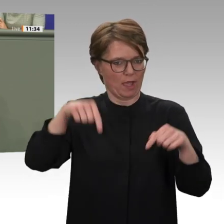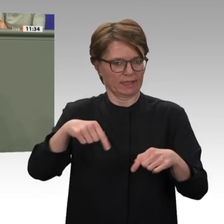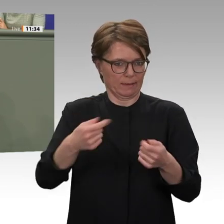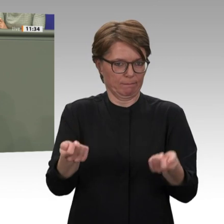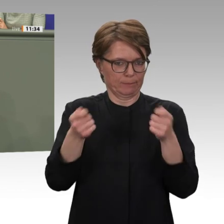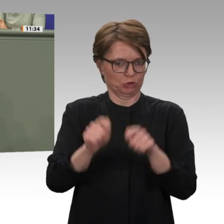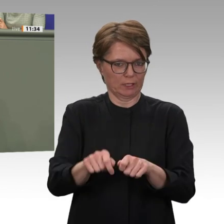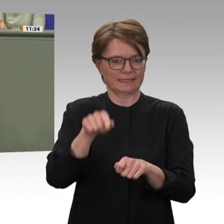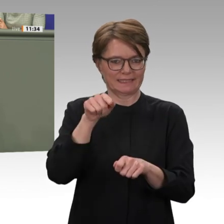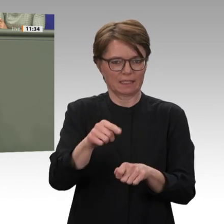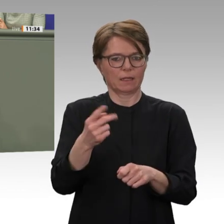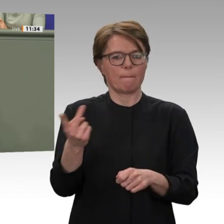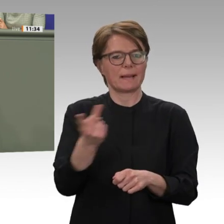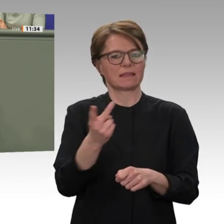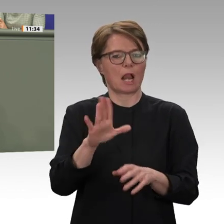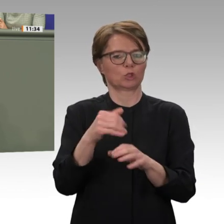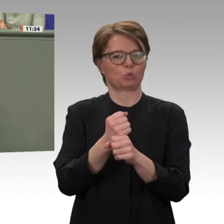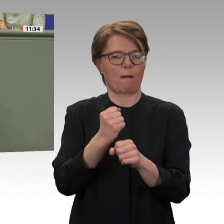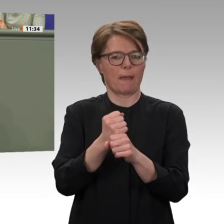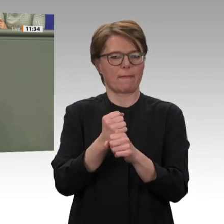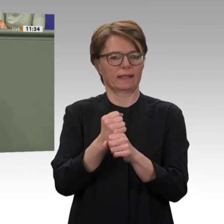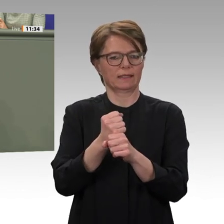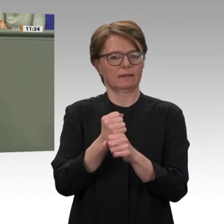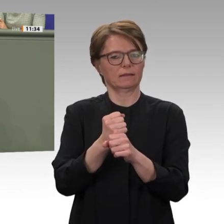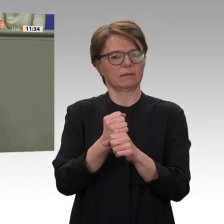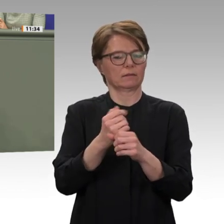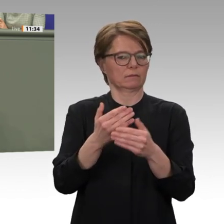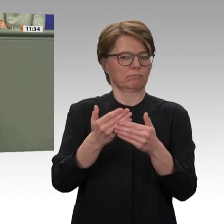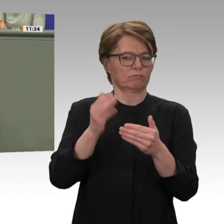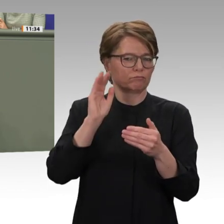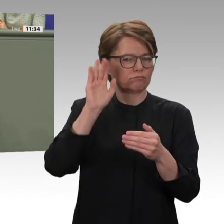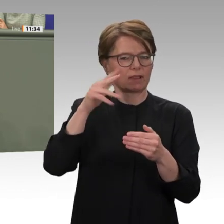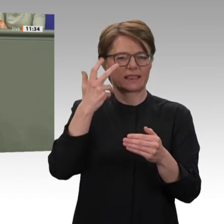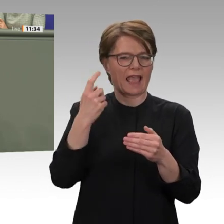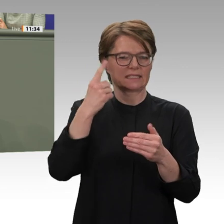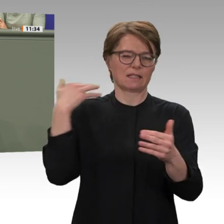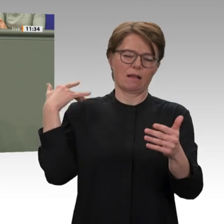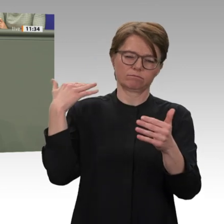und Kollegen, es lohnt sich, politisches Kapital in die Zukunft des Sudans zu investieren.